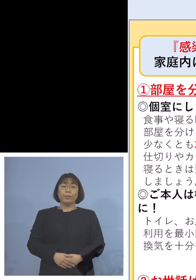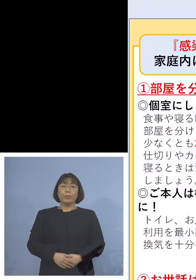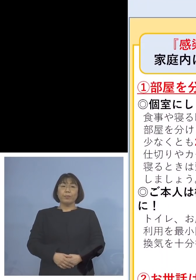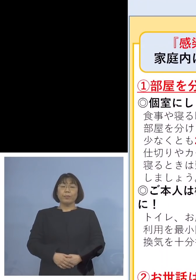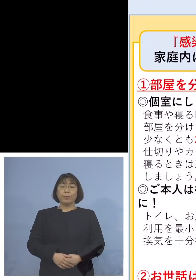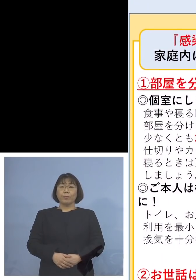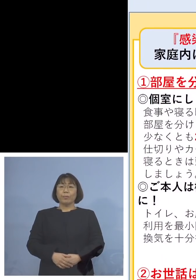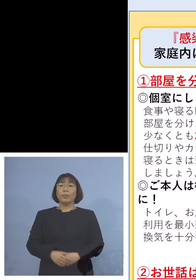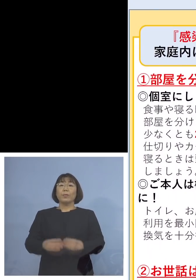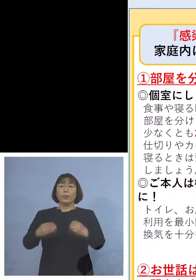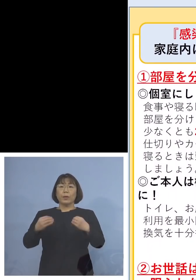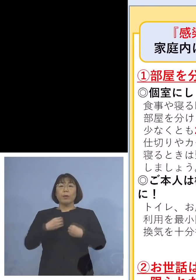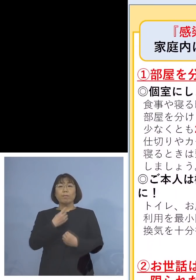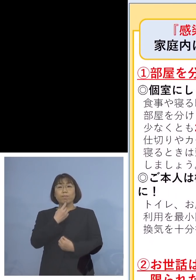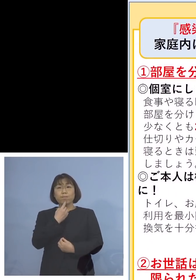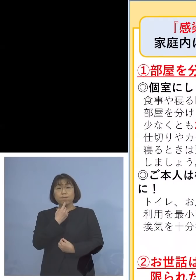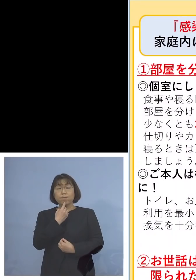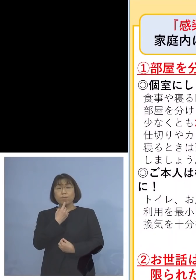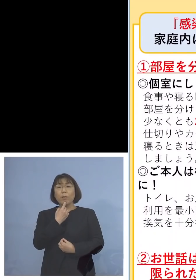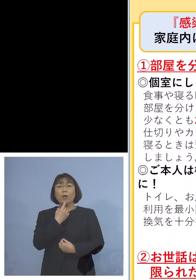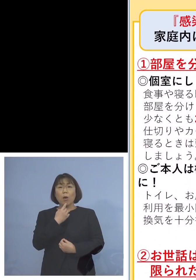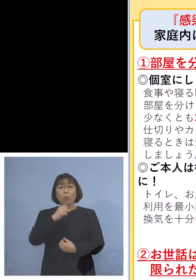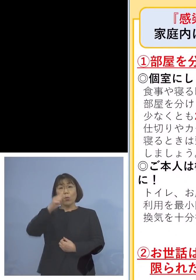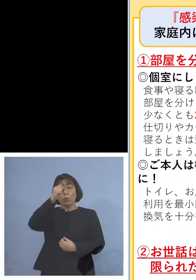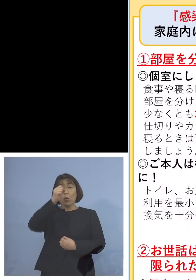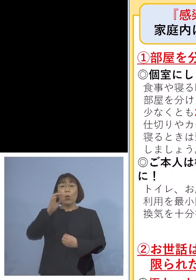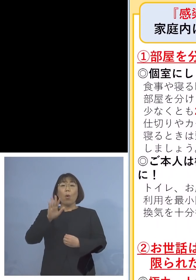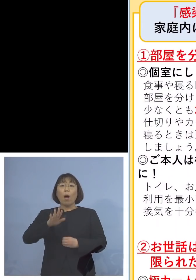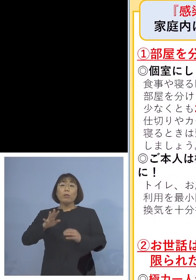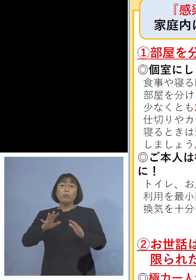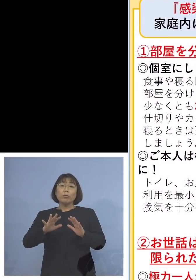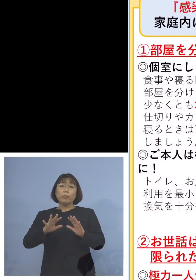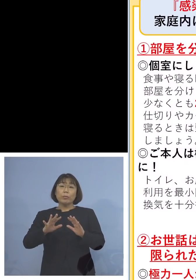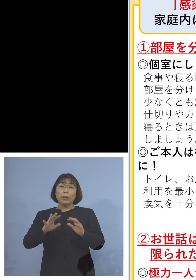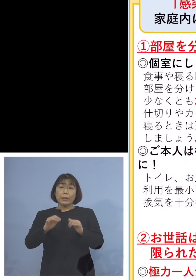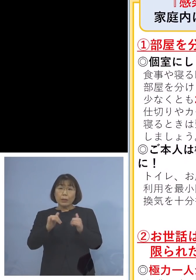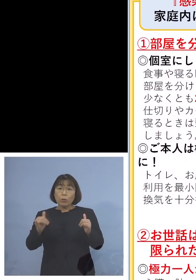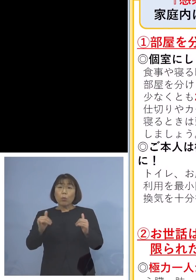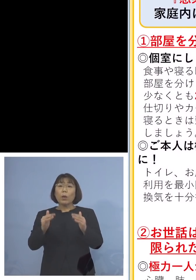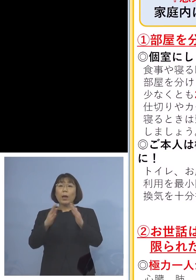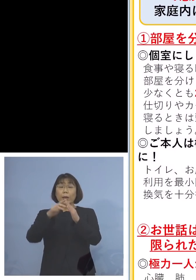感染が疑われる方、症状のある方が 家にいる場合の対応